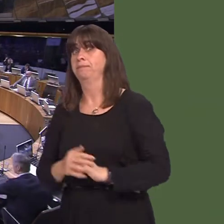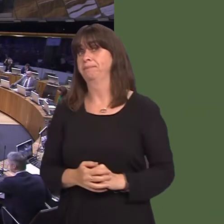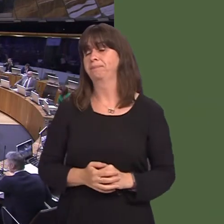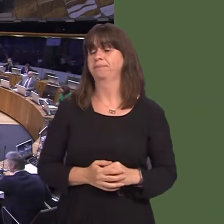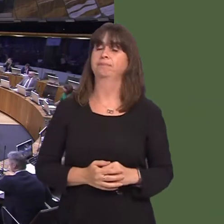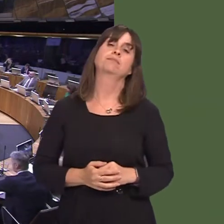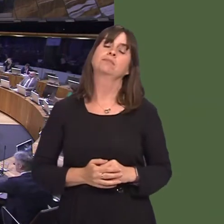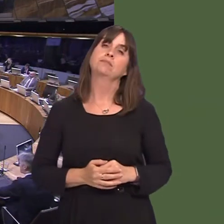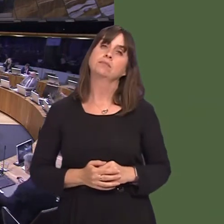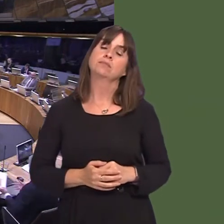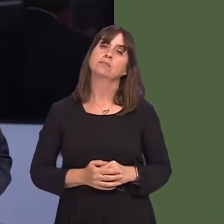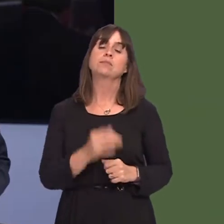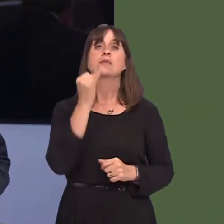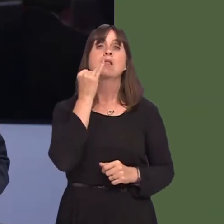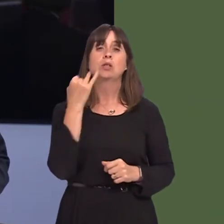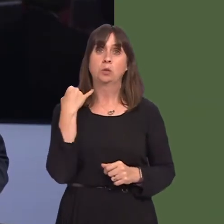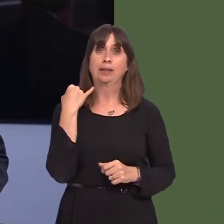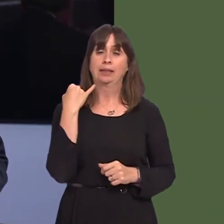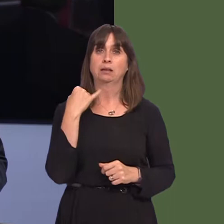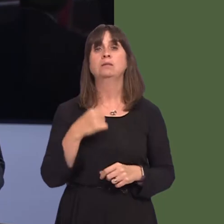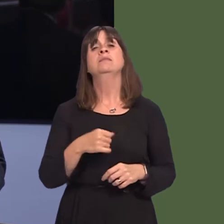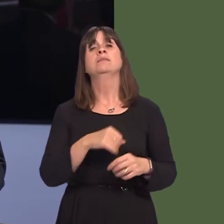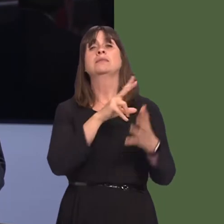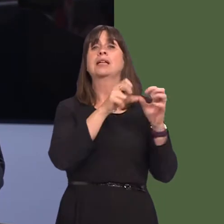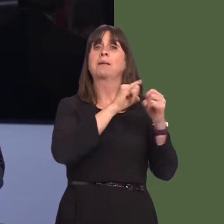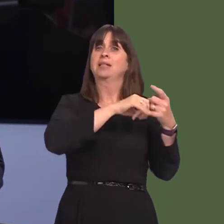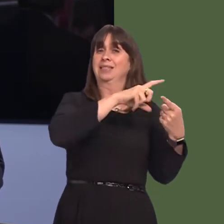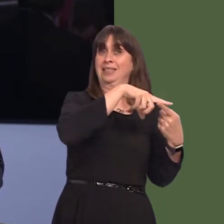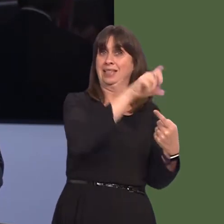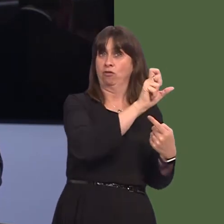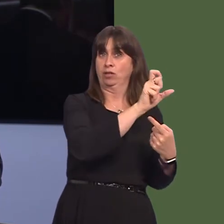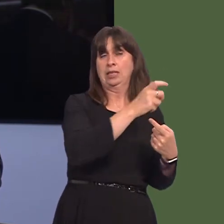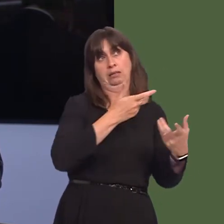Mark Isherwood AM: Last week, responding to me, the Cabinet Secretary referred to the